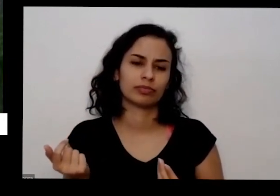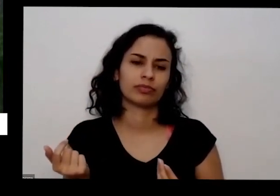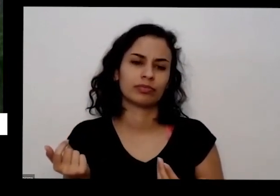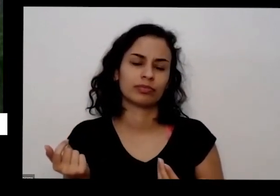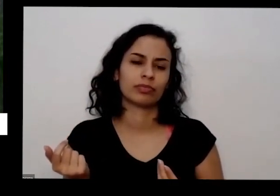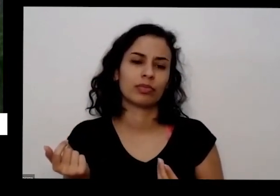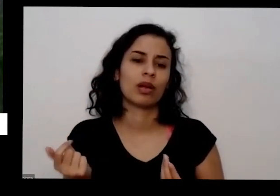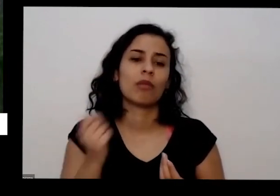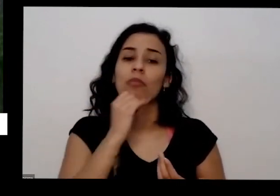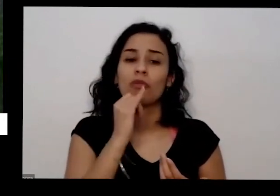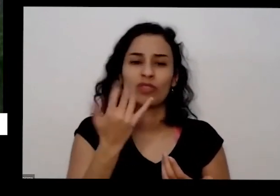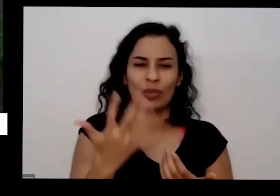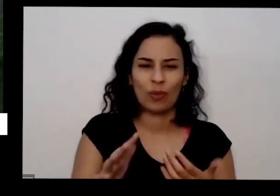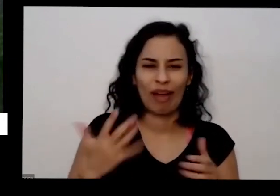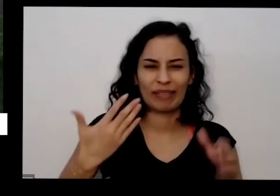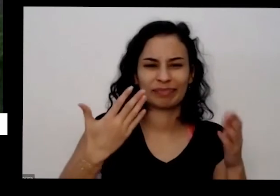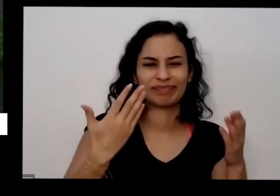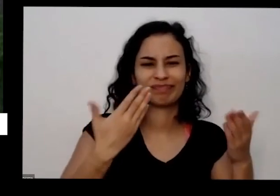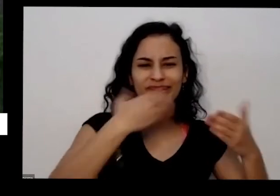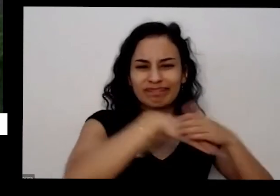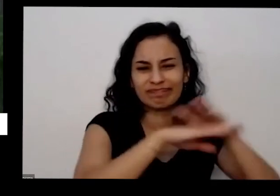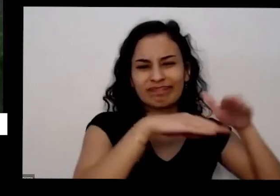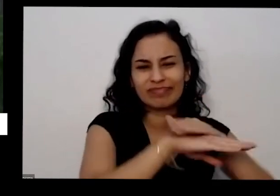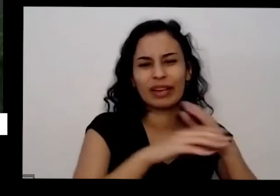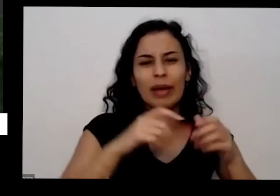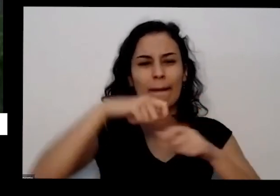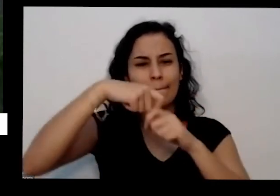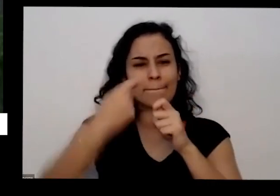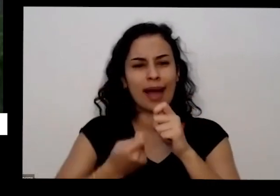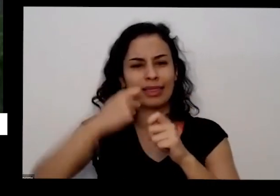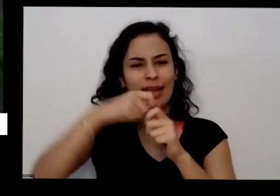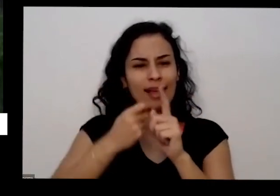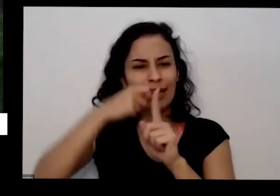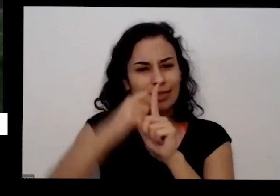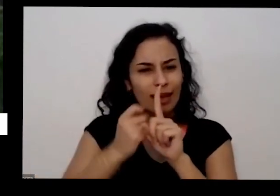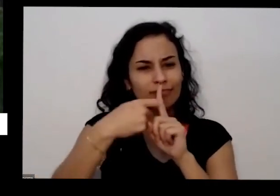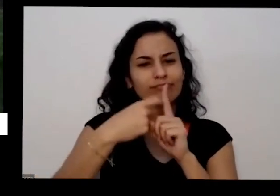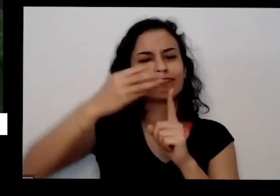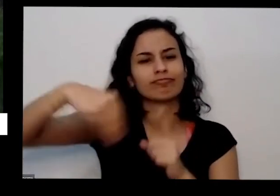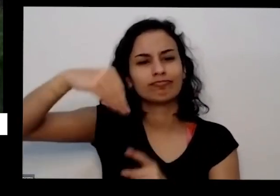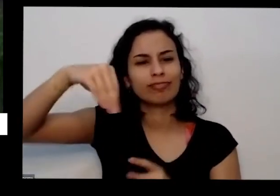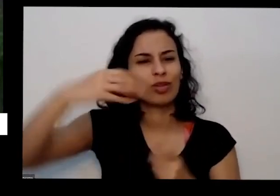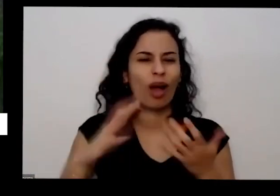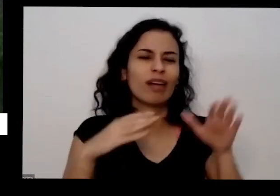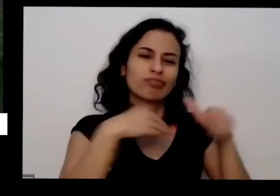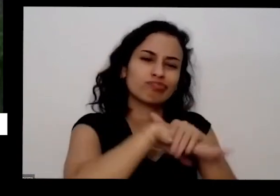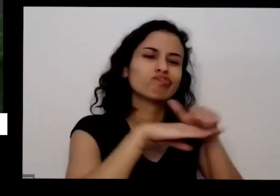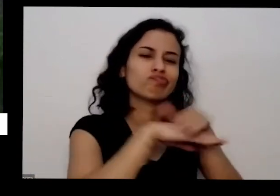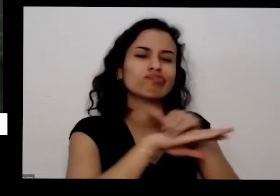aguardando casca de banana na sua casa para torrar para teclar no forno colocar na sua horta depois